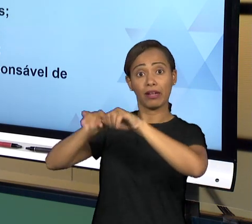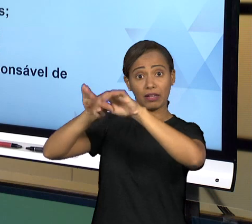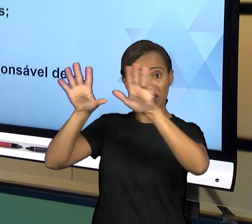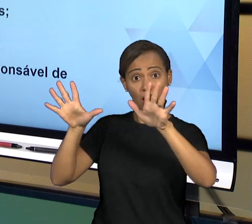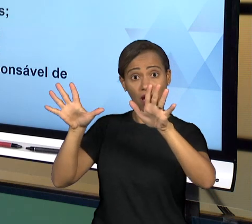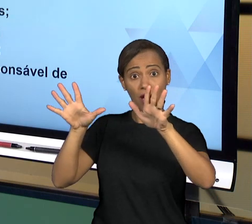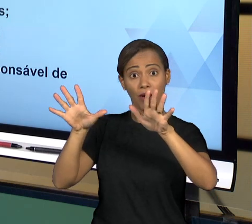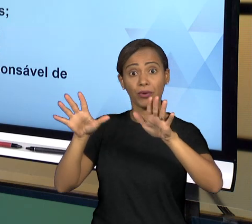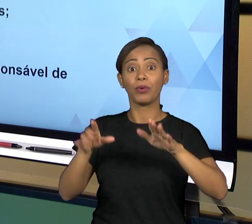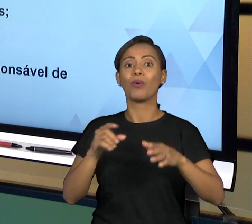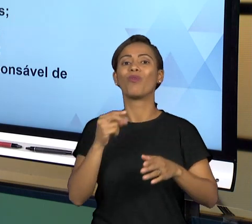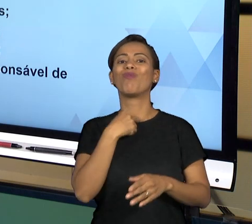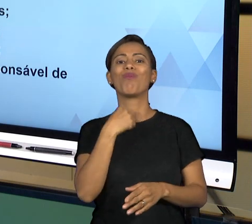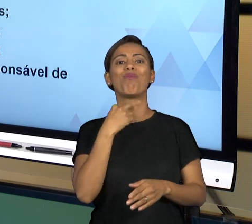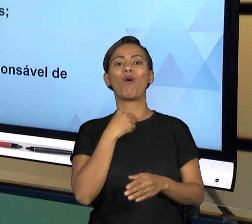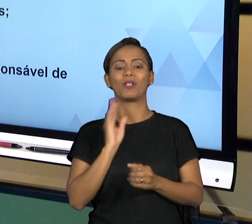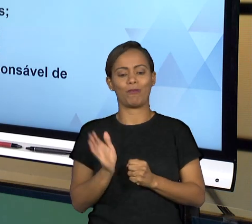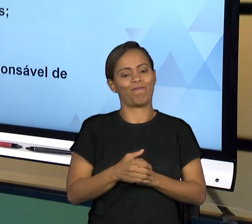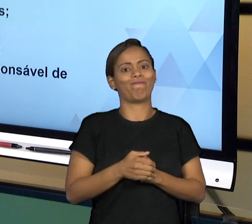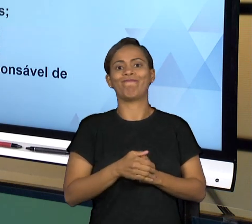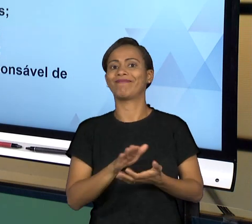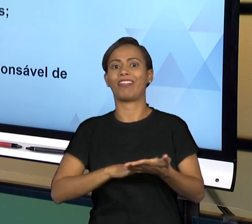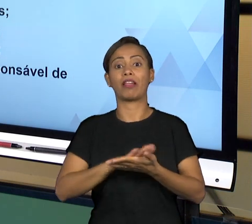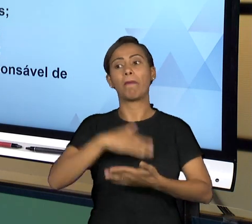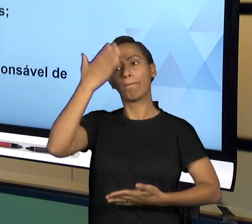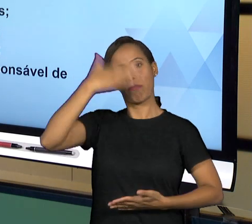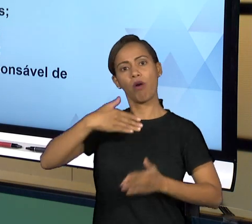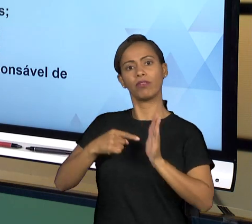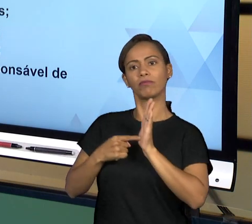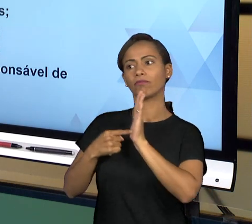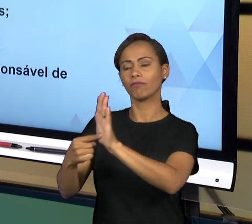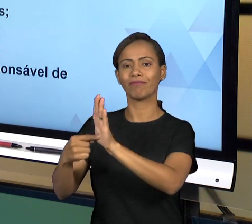PRESTAÇÃO RESPONSÁVEL DE CONTAS, QUE EFETIVAMENTE ESTAMOS FALANDO DE FINANÇAS